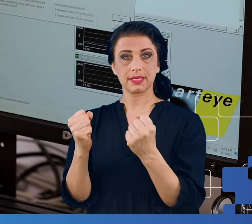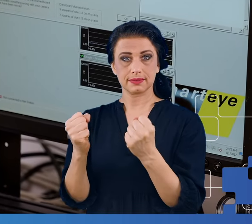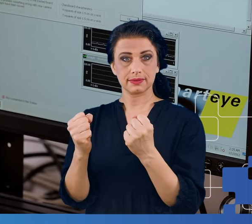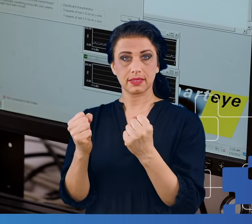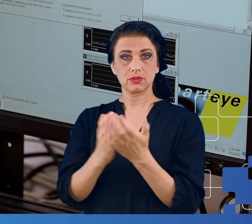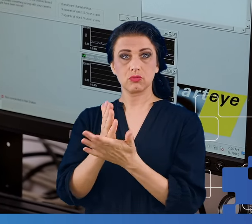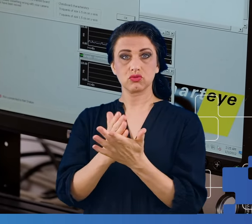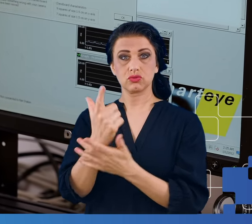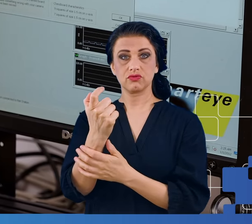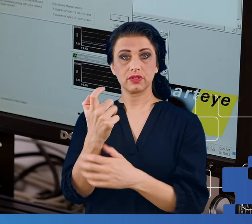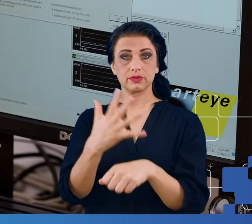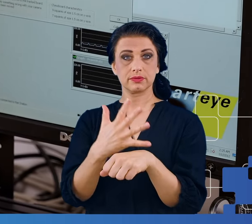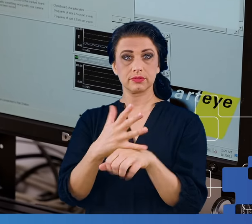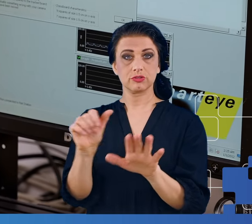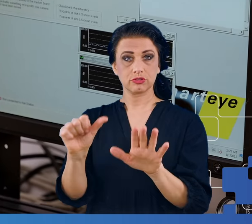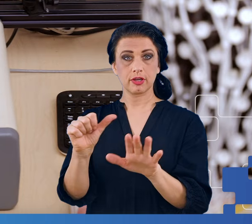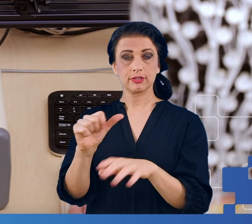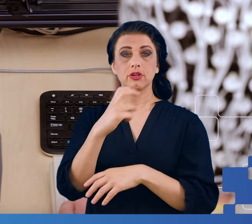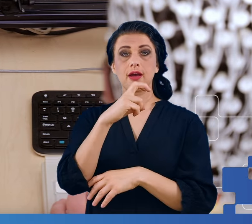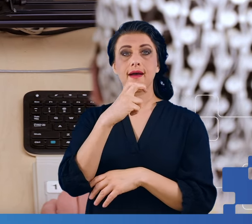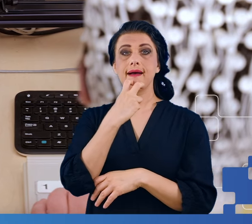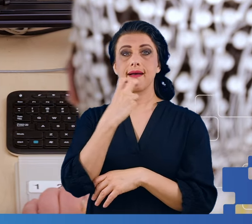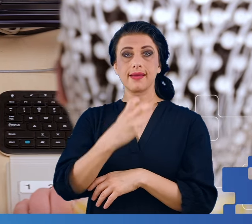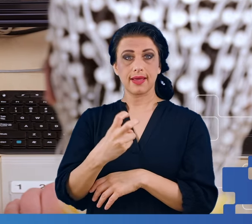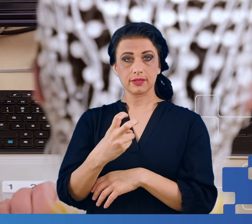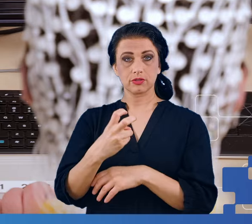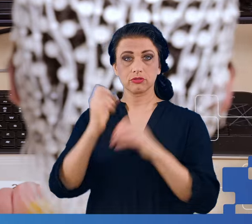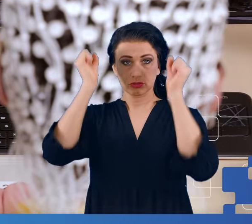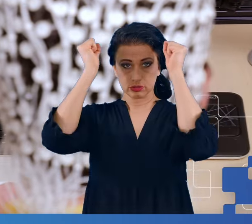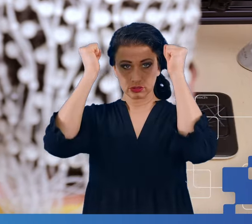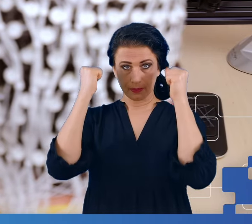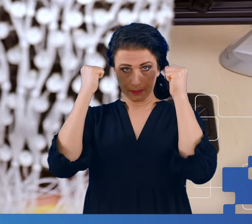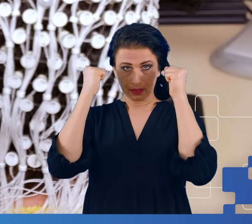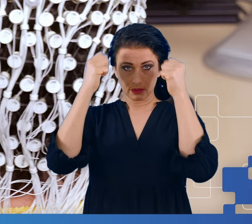256 elektrod w czepku, który odpowiednio wcześniej przygotowany